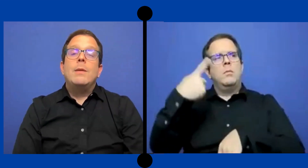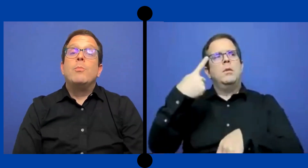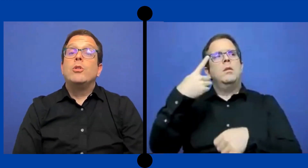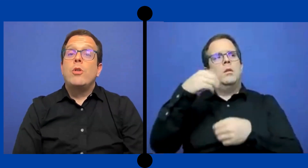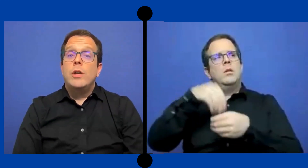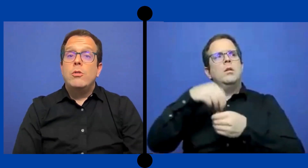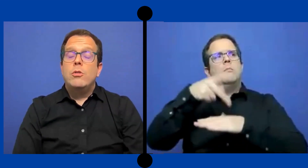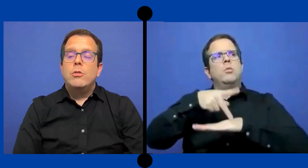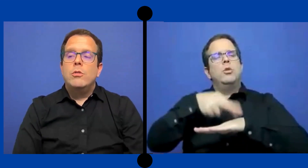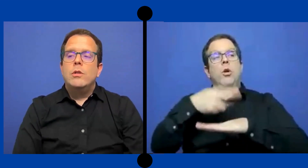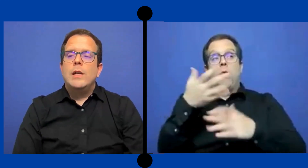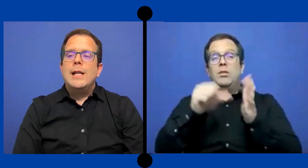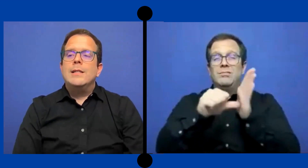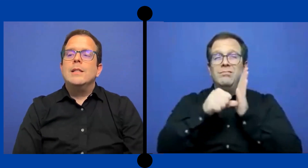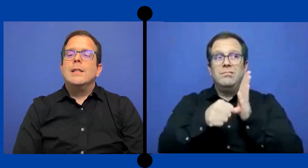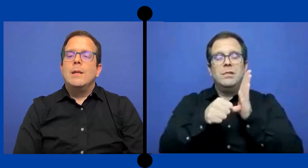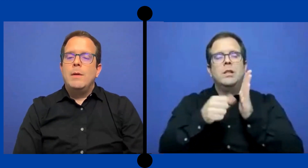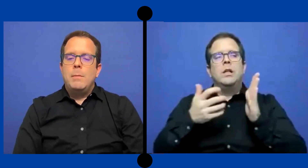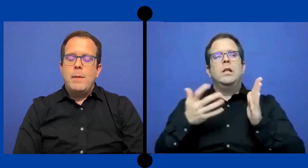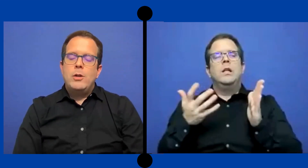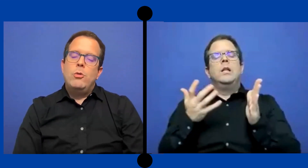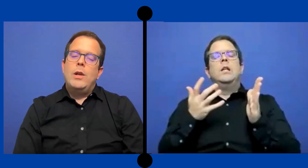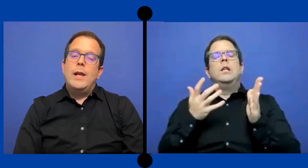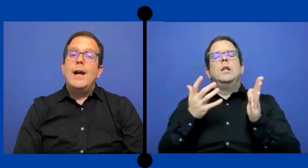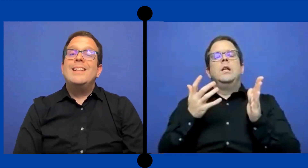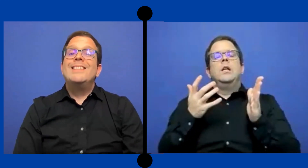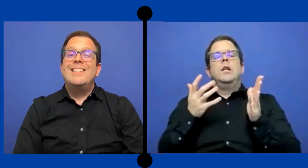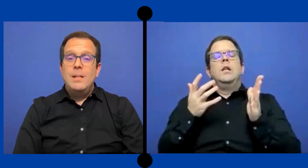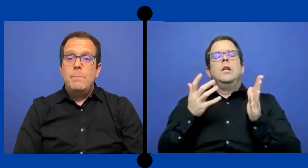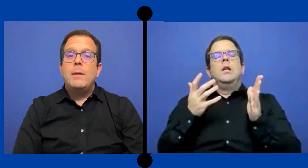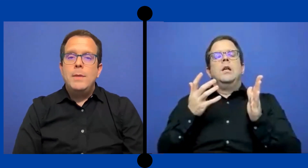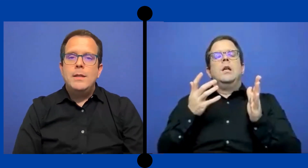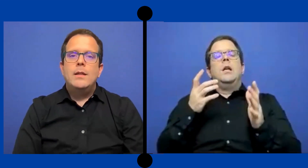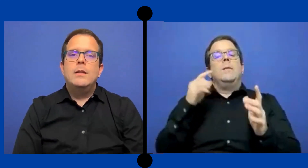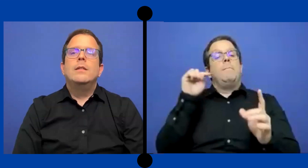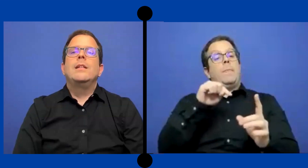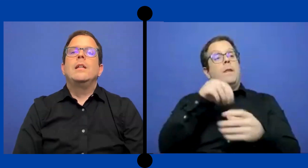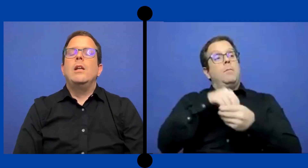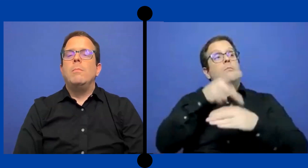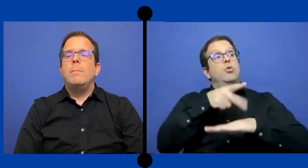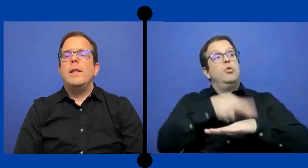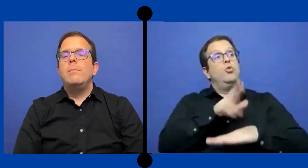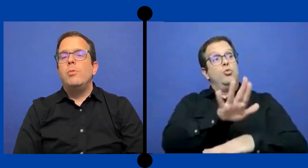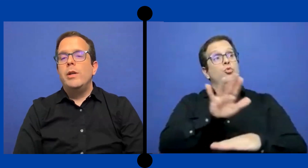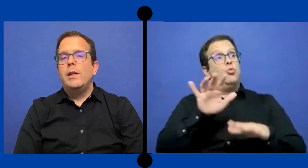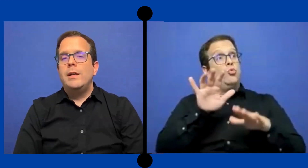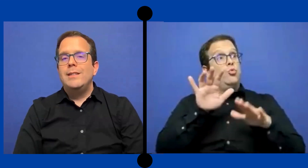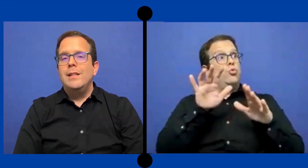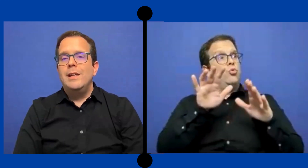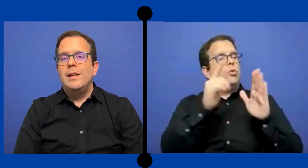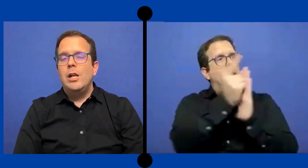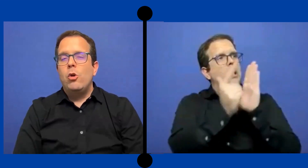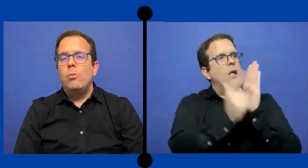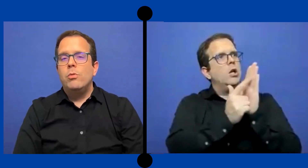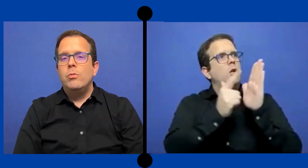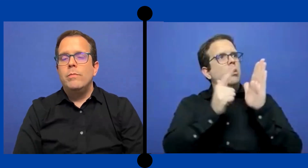que en Puerto Rico el sistema del marco legal si ... permite que los padres puedan exigir en el compu